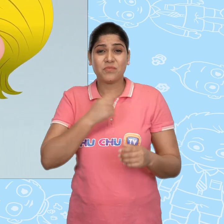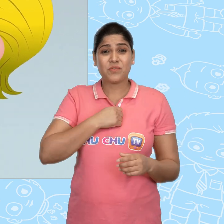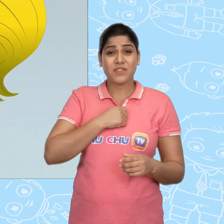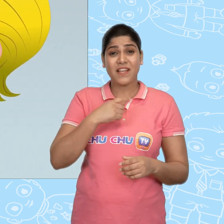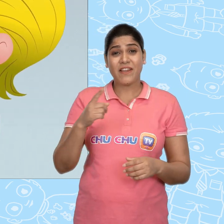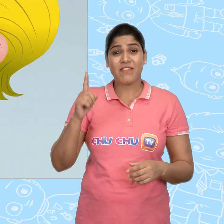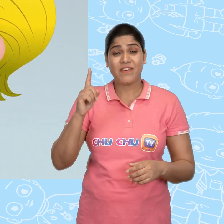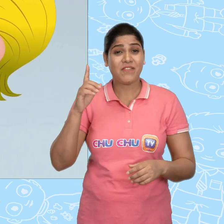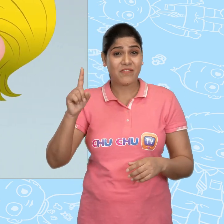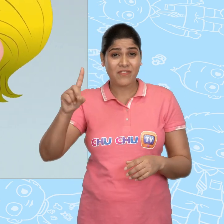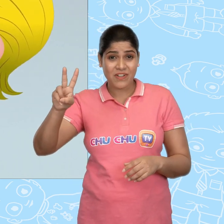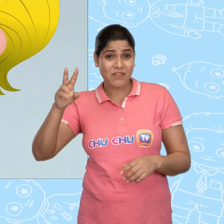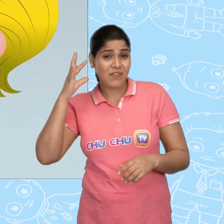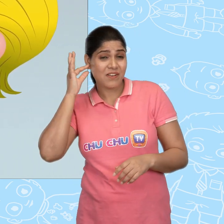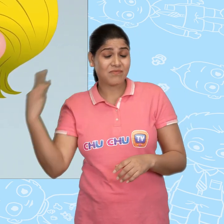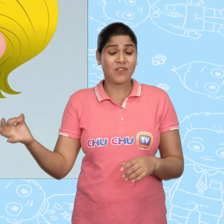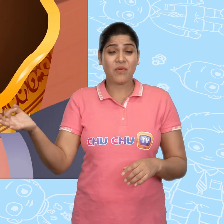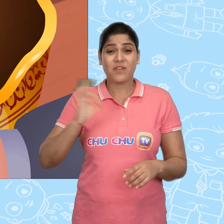मुझे एक दर्जन सोने के सिक्के दे दो।